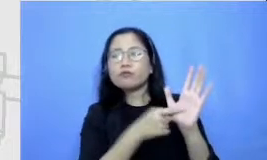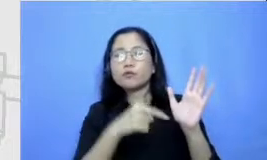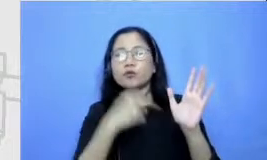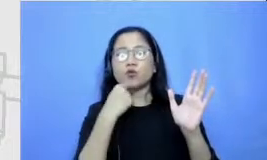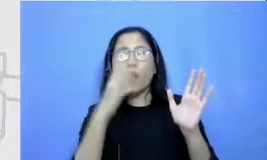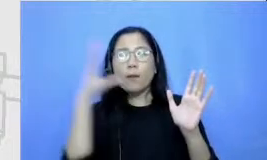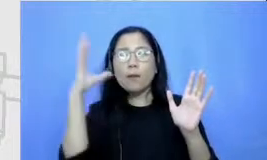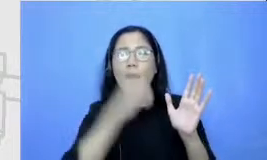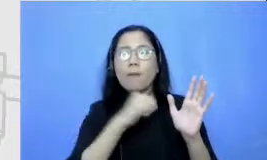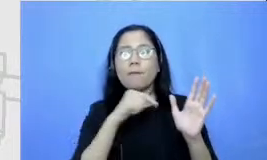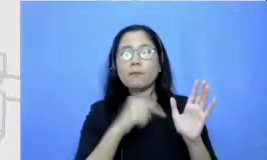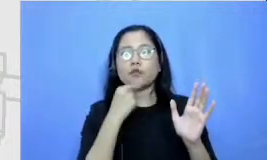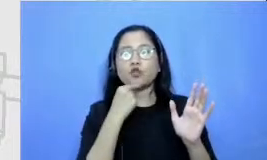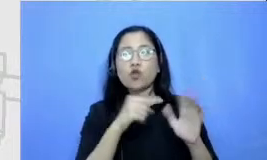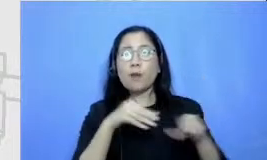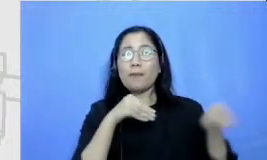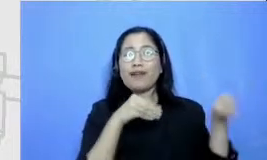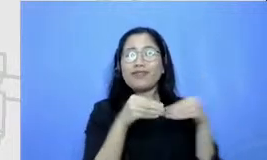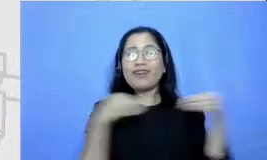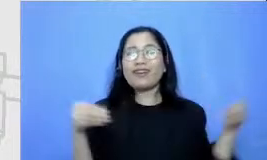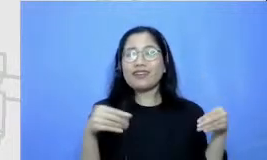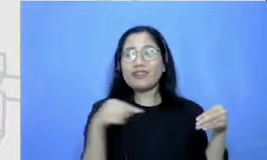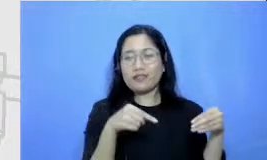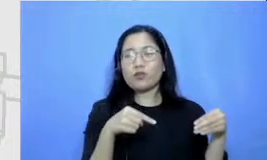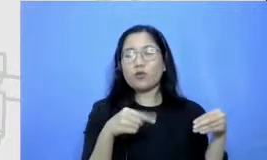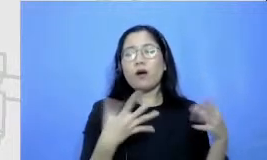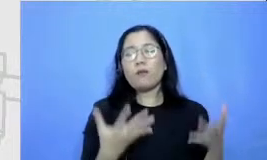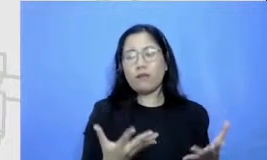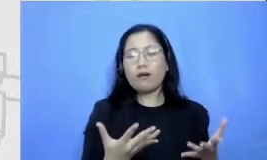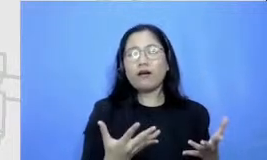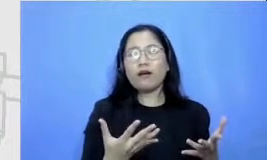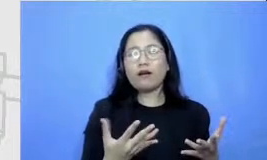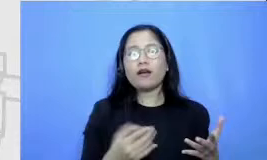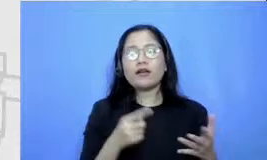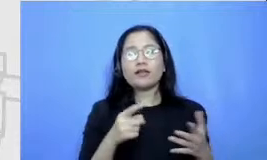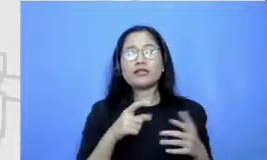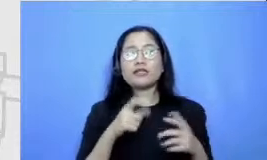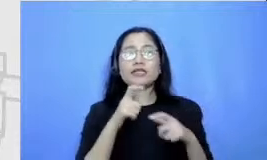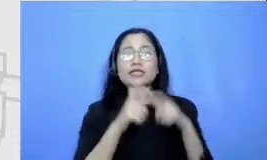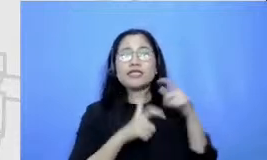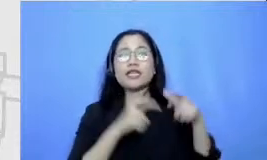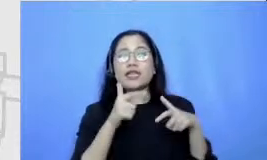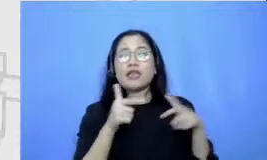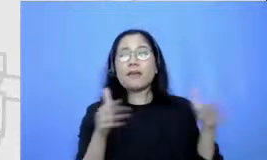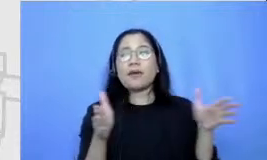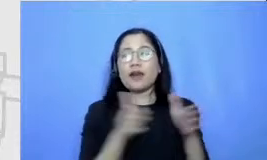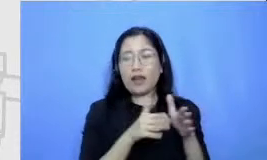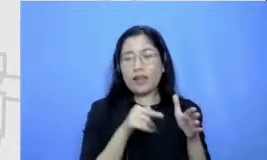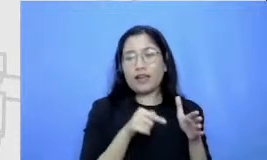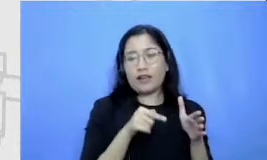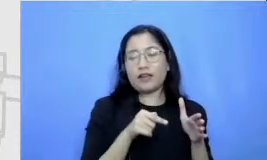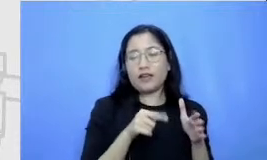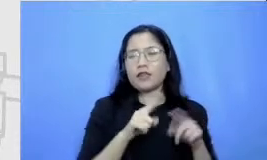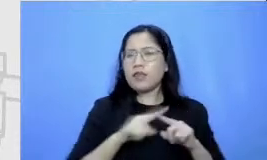yang sedang diajarkan adalah cerpennya tapi untuk mendapatkan cerpen yang terbaik si